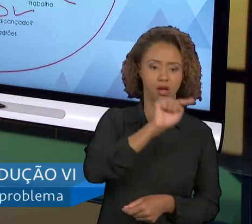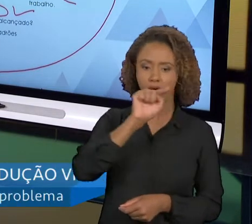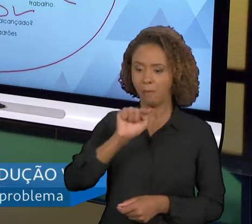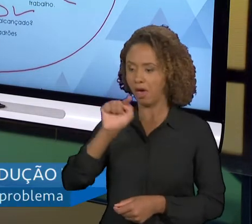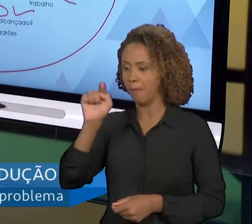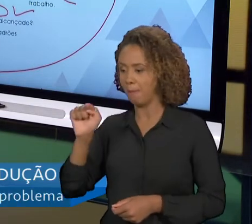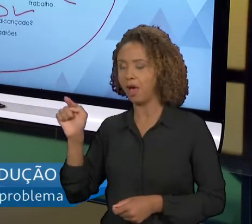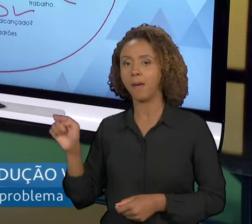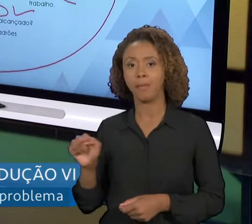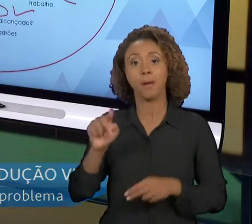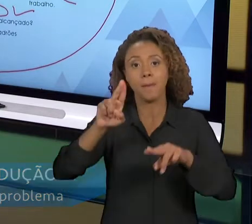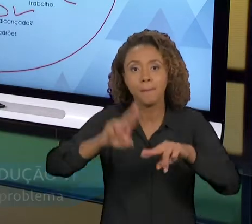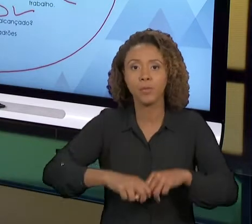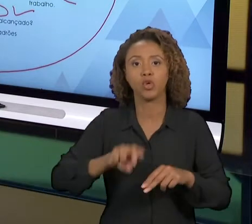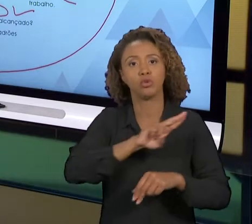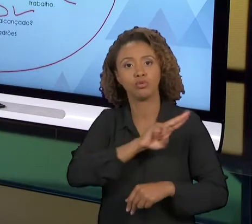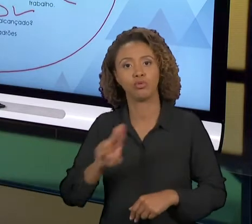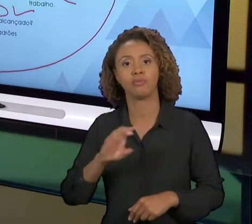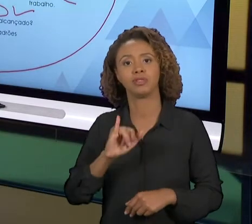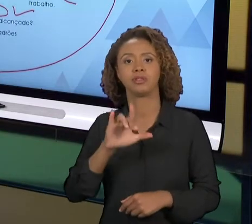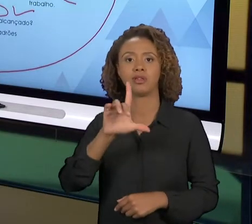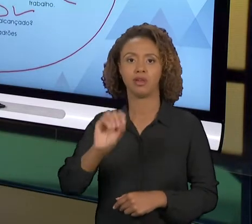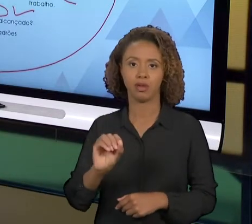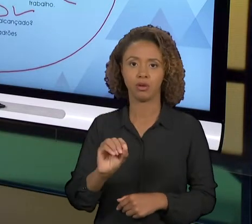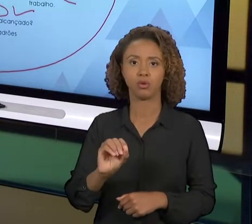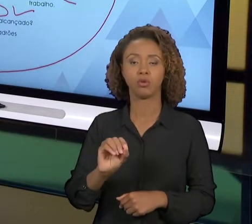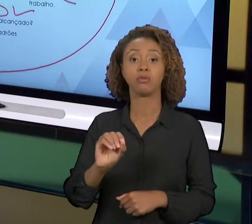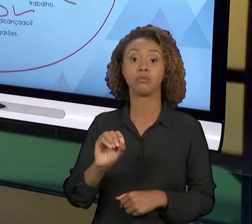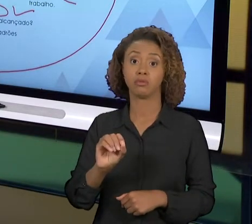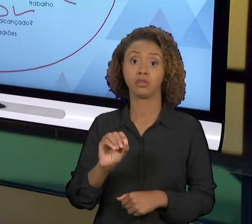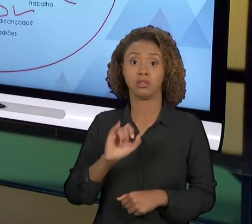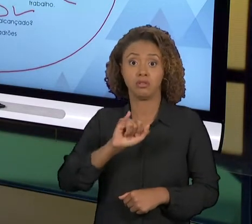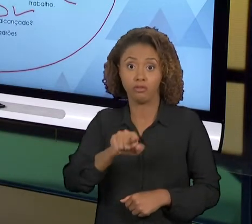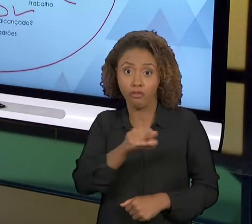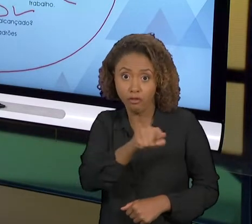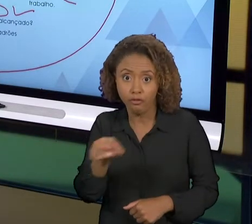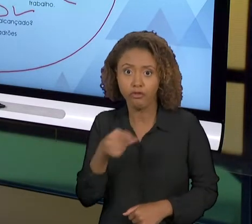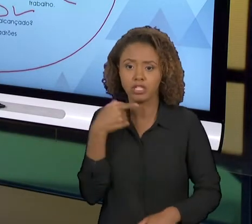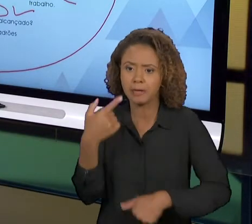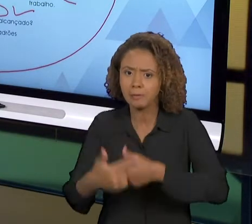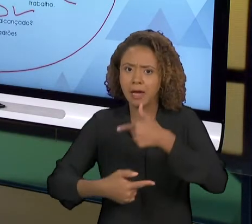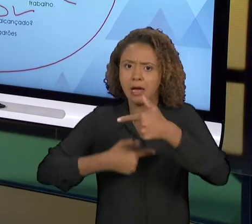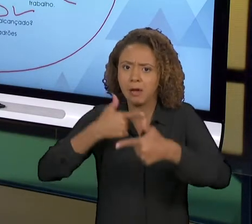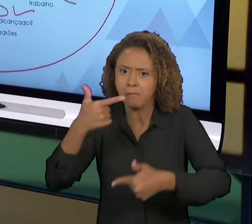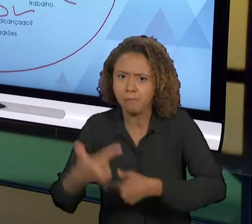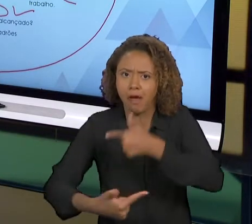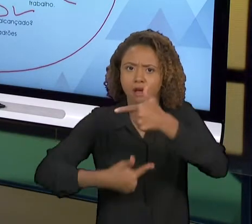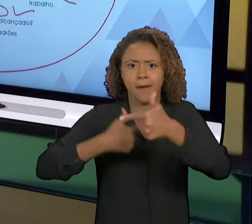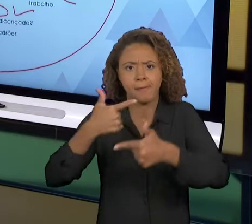OS TIMES DE MELHORIA, HÁ A GRANDE CHANCE DESSE GIRO DO CICLO 'PDCA' DAR CERTO, SENÃO NÓS VAMOS